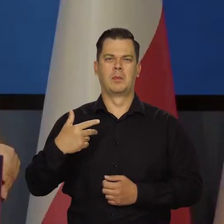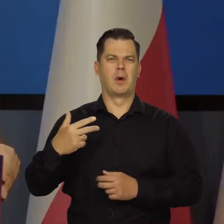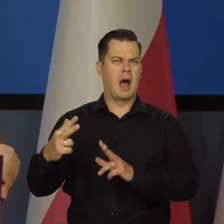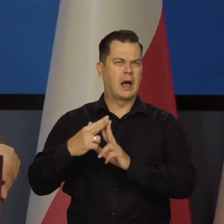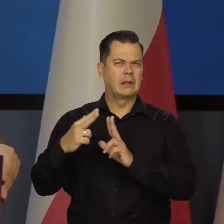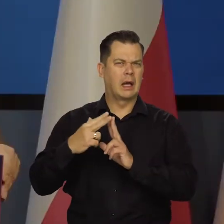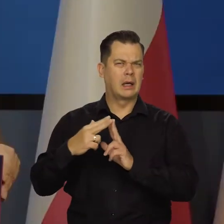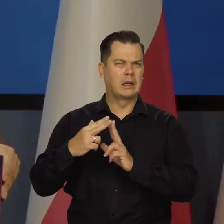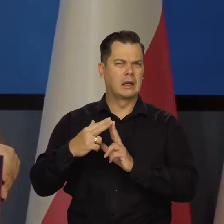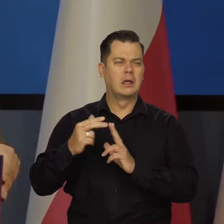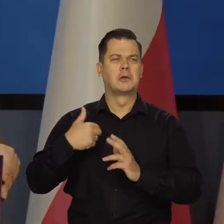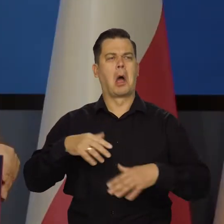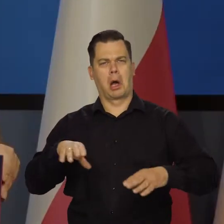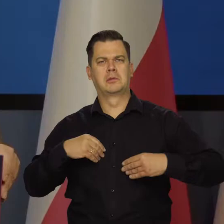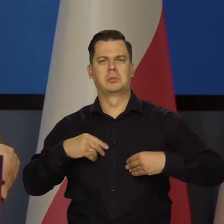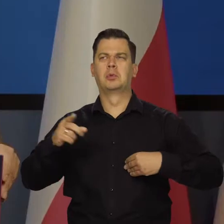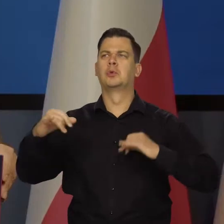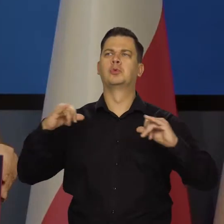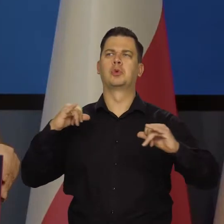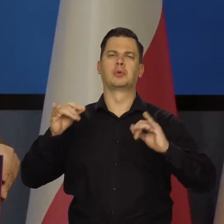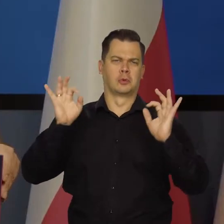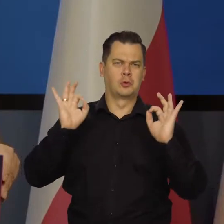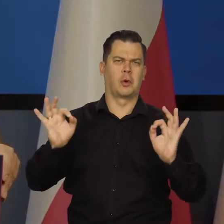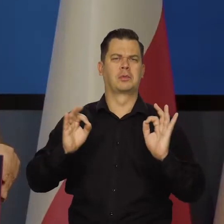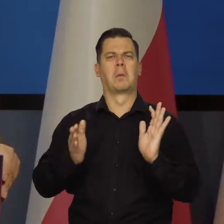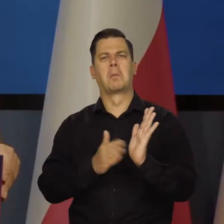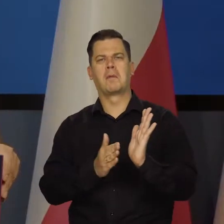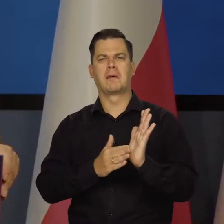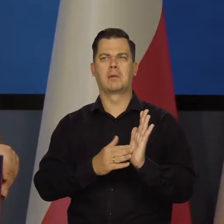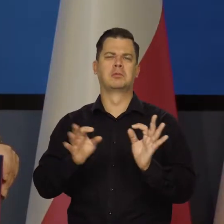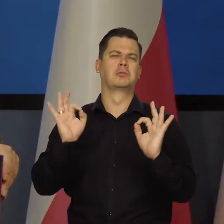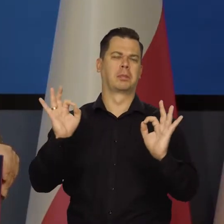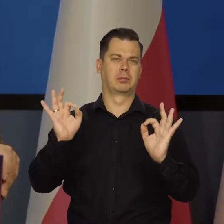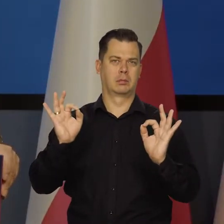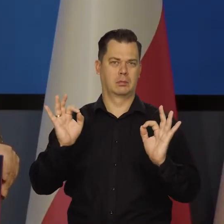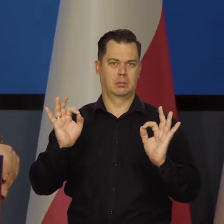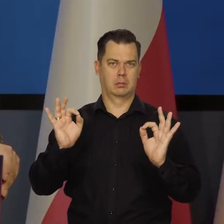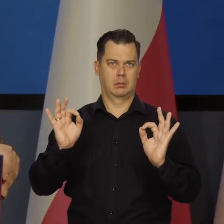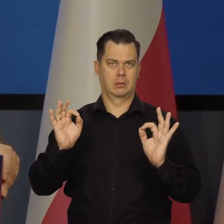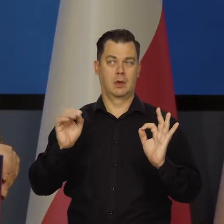akceptuję działania rządu. Uważam, są dobre te osłonowe i te wakacje na.